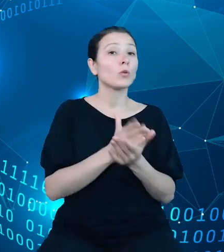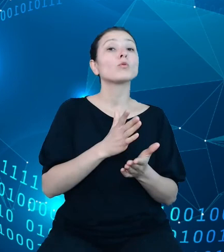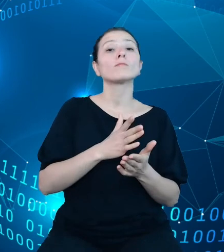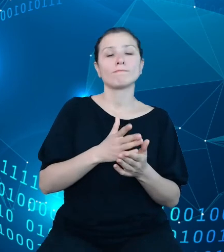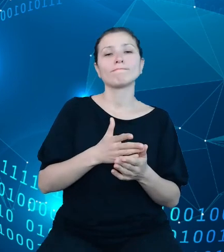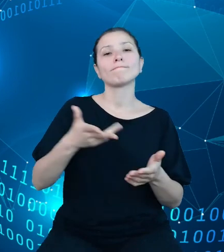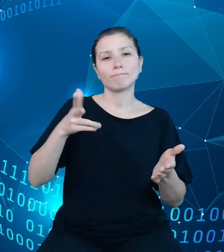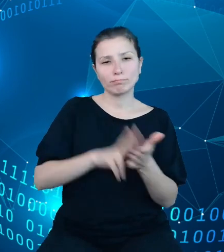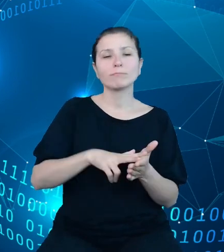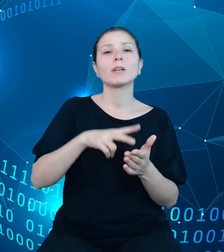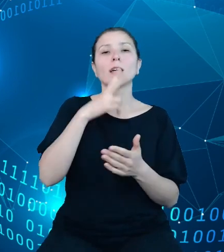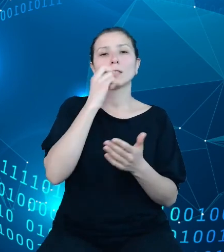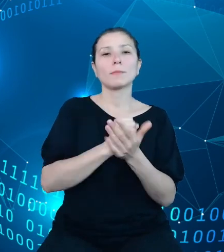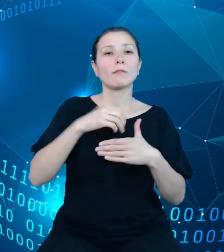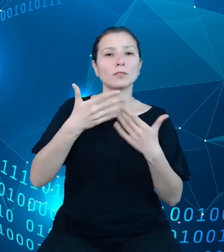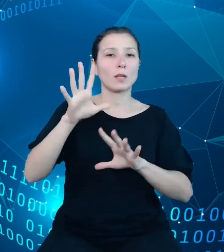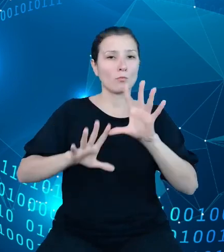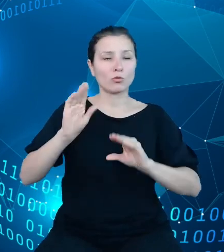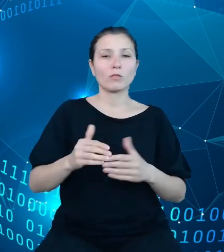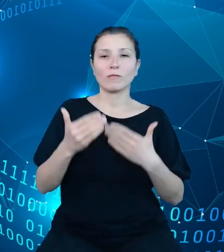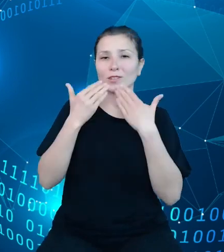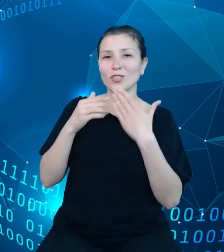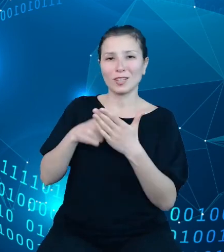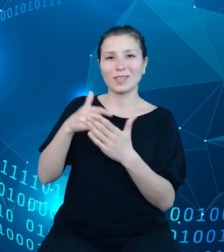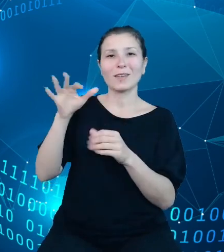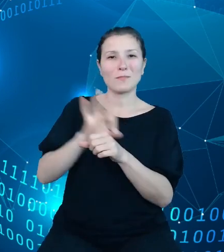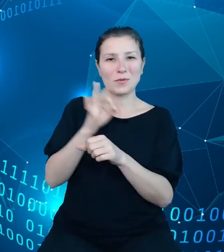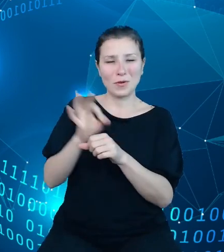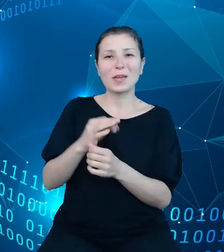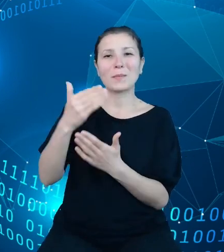budżetowe. API TREZOR pozwala na otrzymanie danych sprawozdawczych z dwóch rodzajów